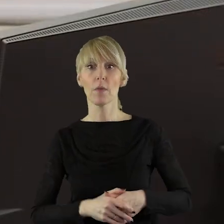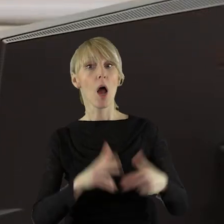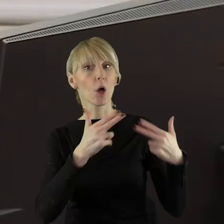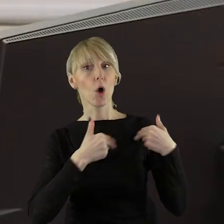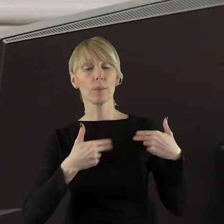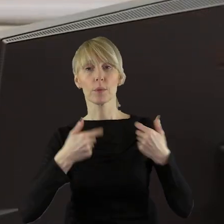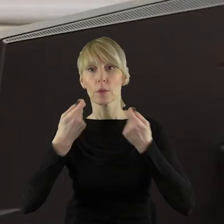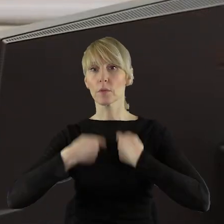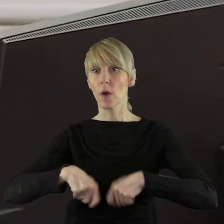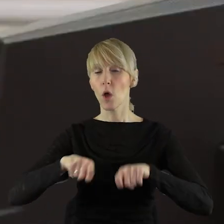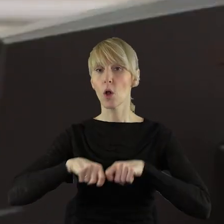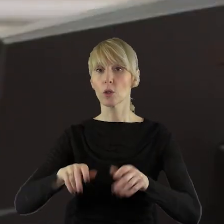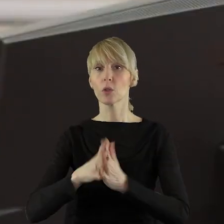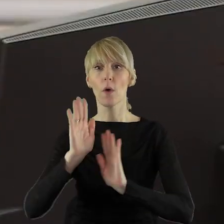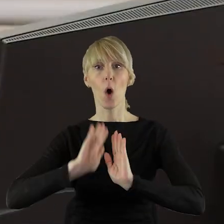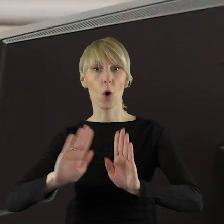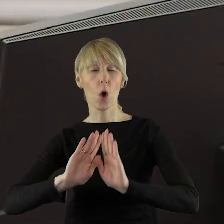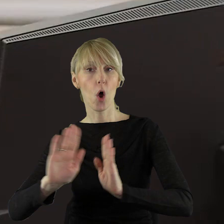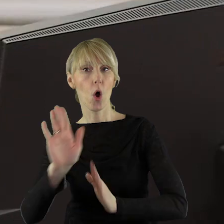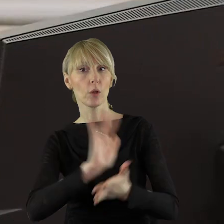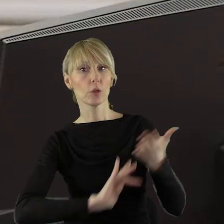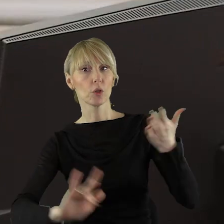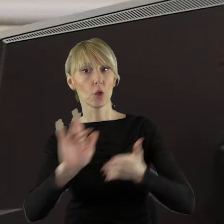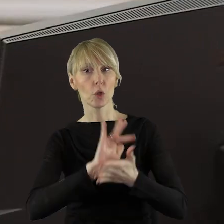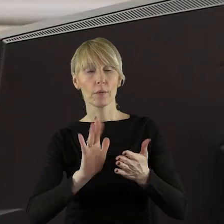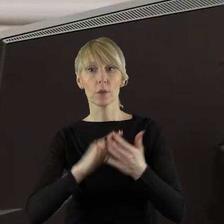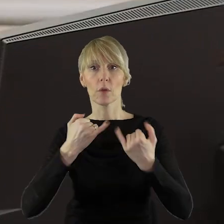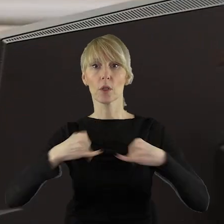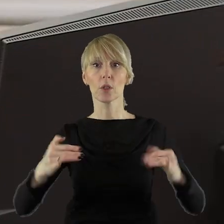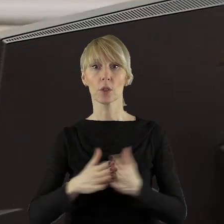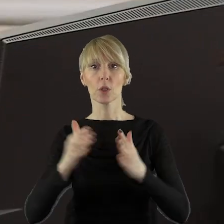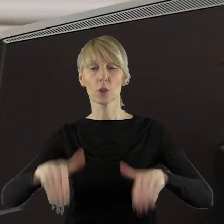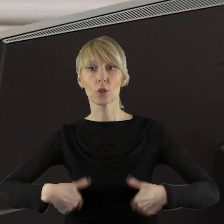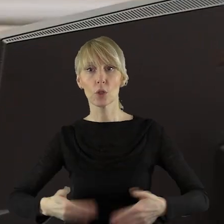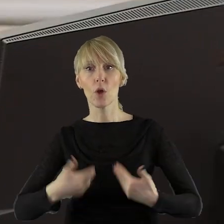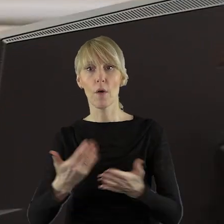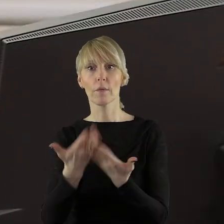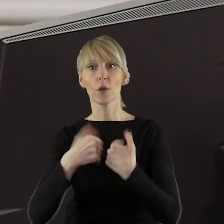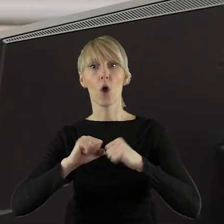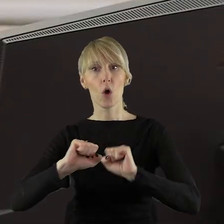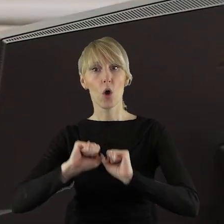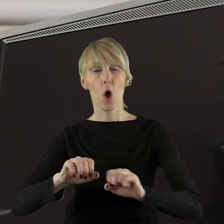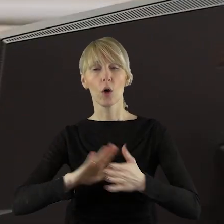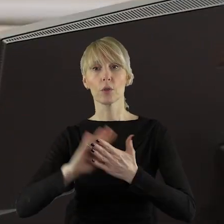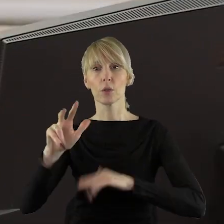Komisję Rolnictwa i Ochrony Środowiska, Komisję Ochrony Zdrowia, Rodziny i Polityki Społecznej,